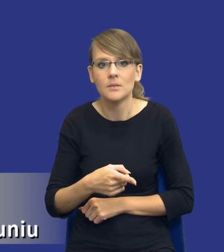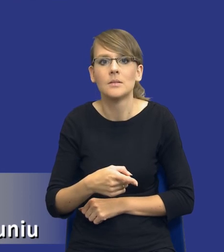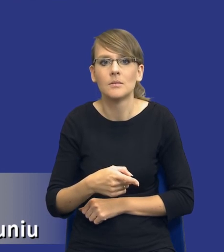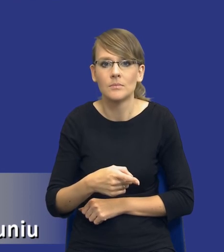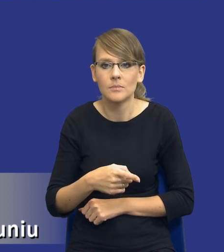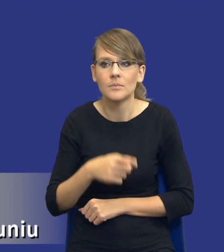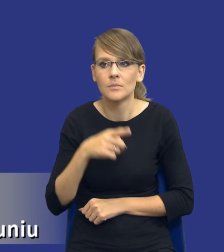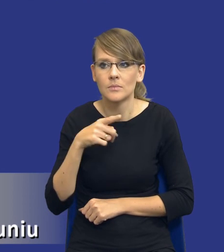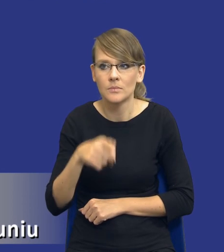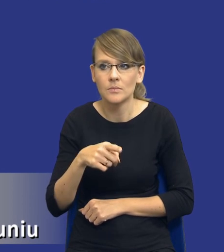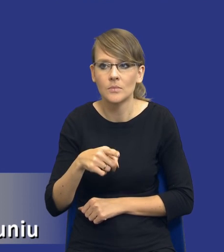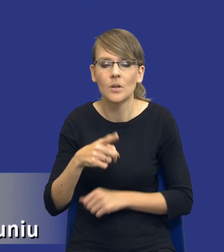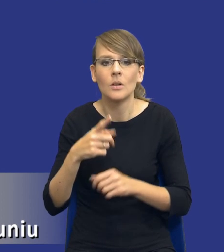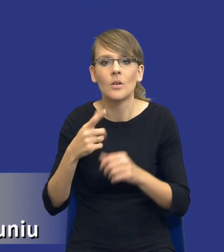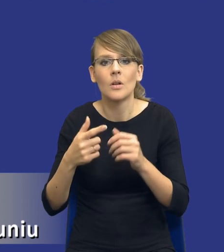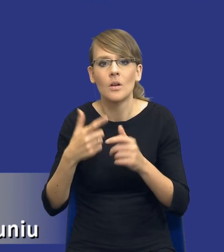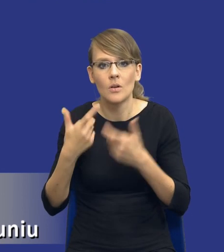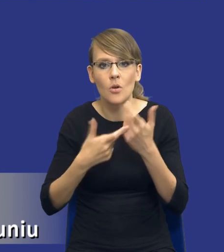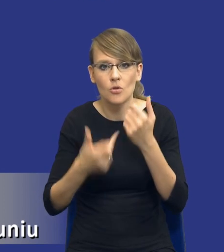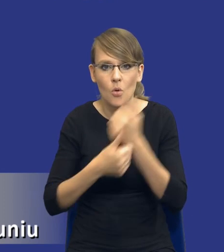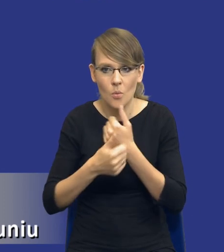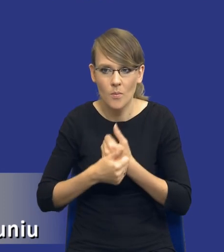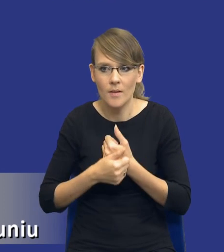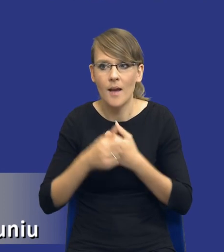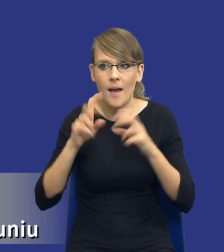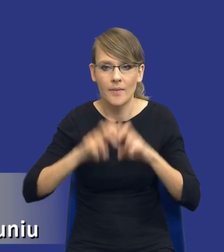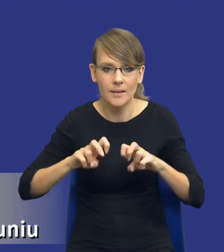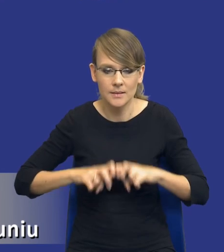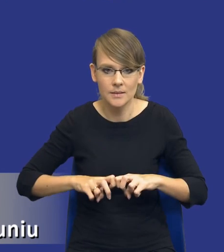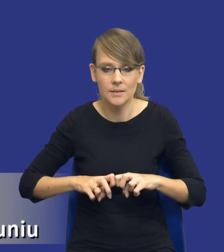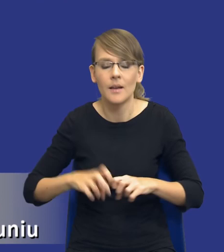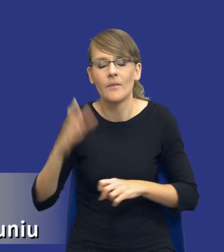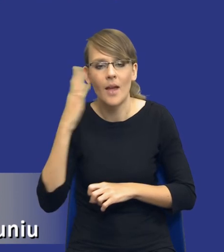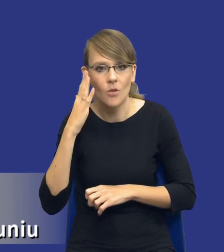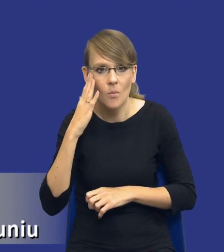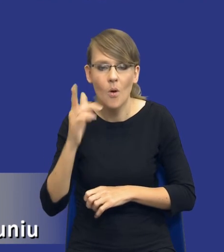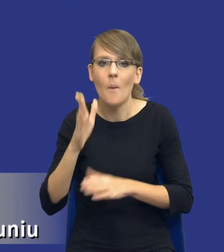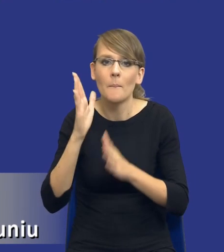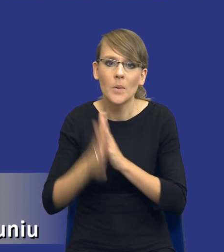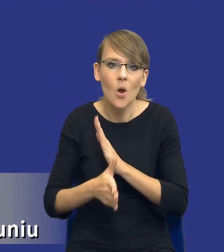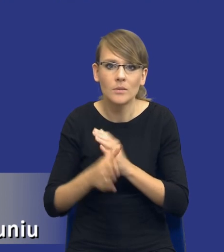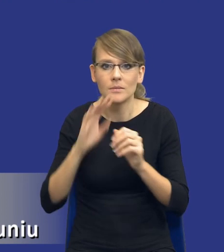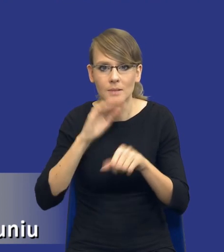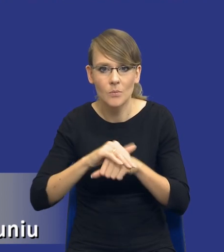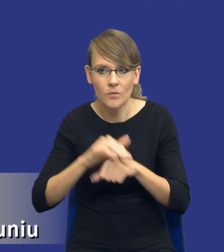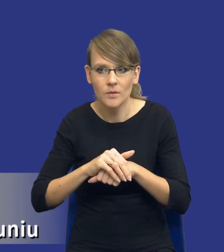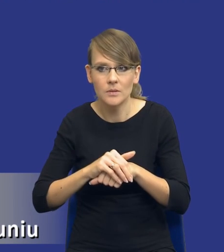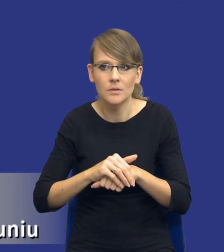właśnie dokumentowanie dokonania takiej analizy. Wiadomo przy prostych standardowych zamówieniach, mimo że zamówieniach unijnych,